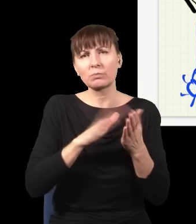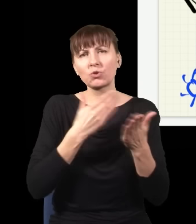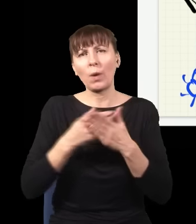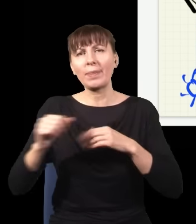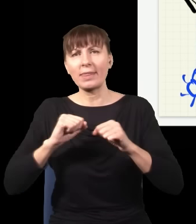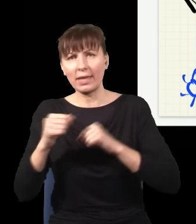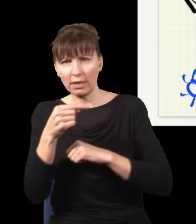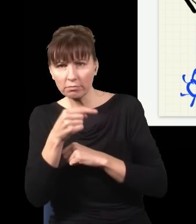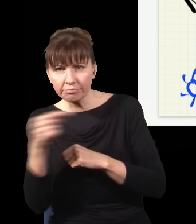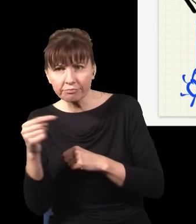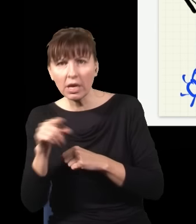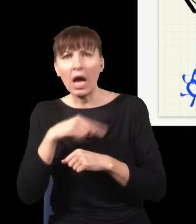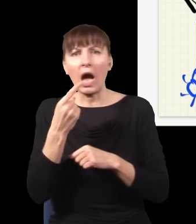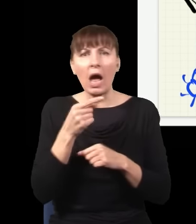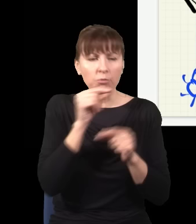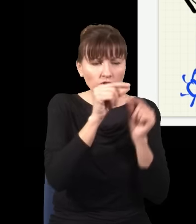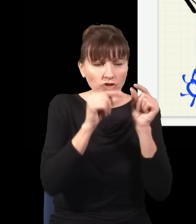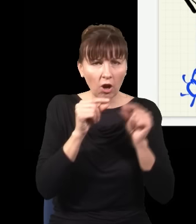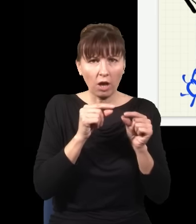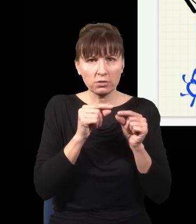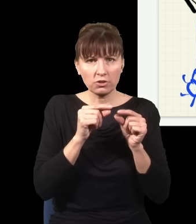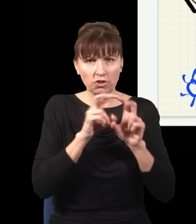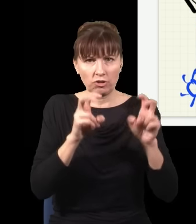albo cząstki się poruszały do tyłu w czasie,